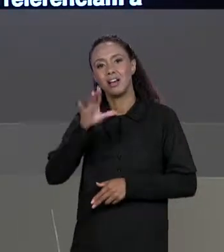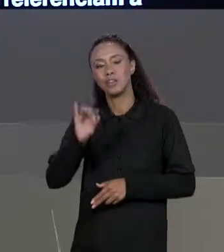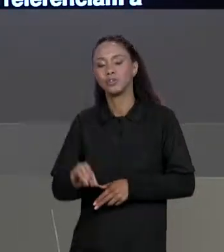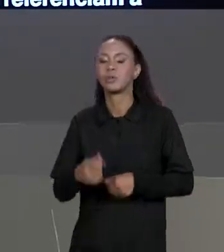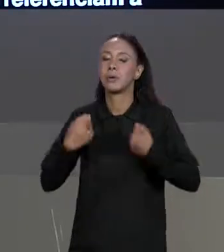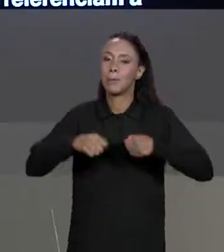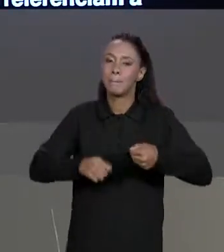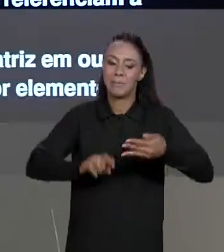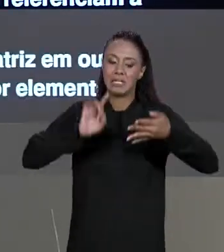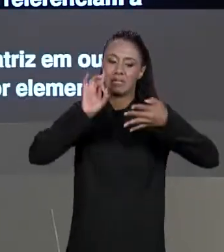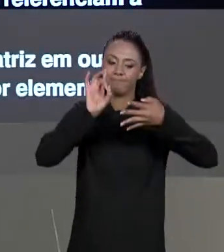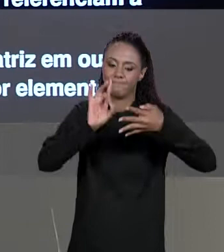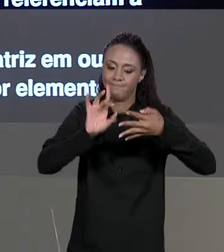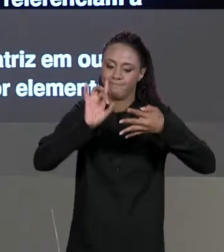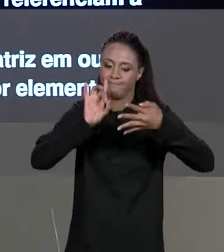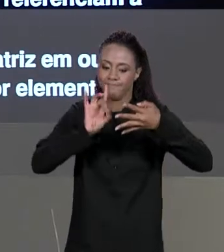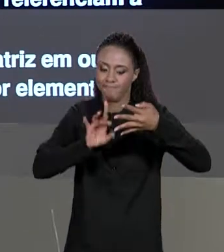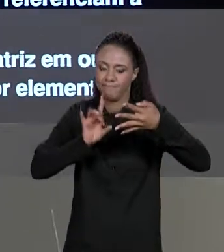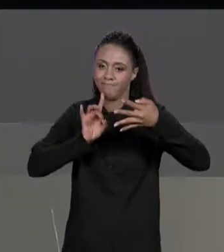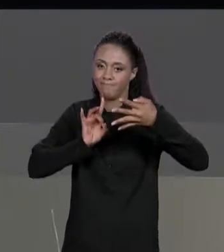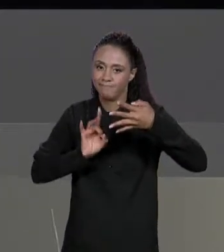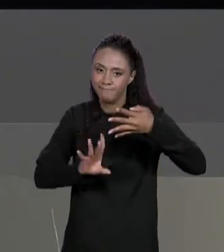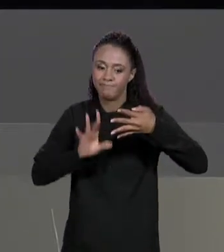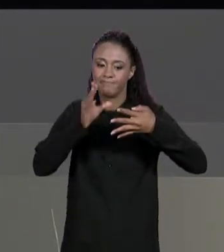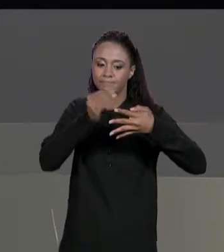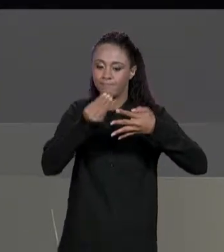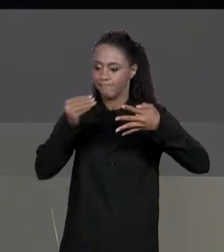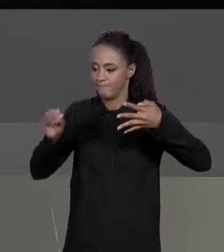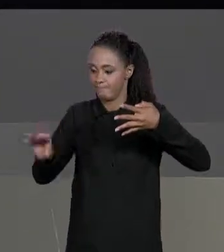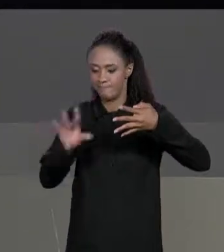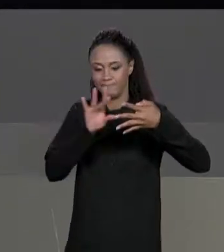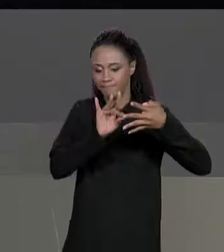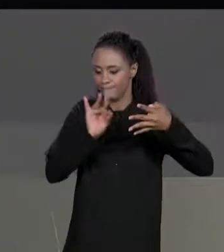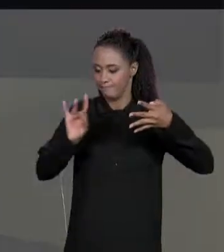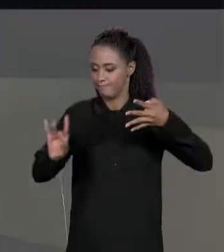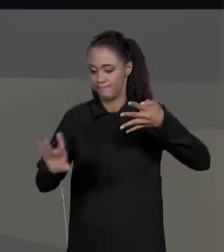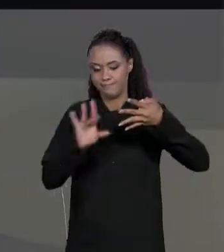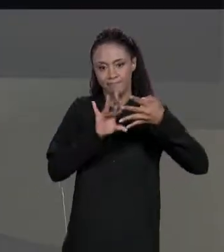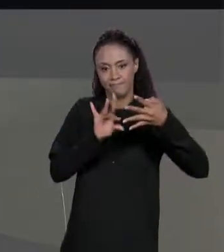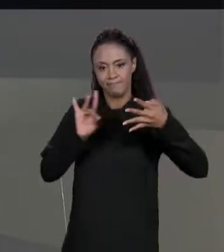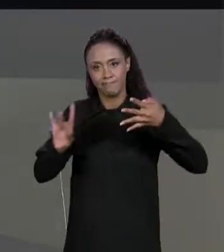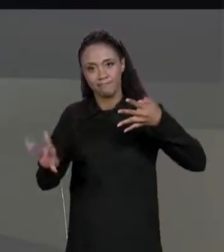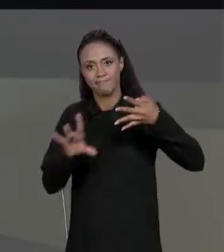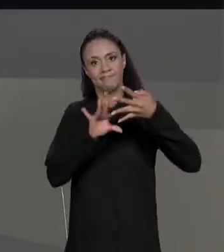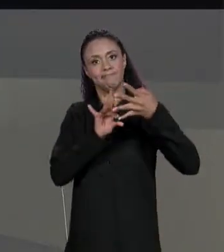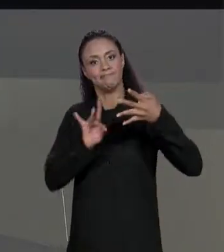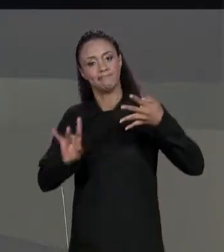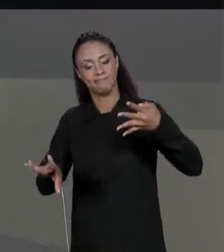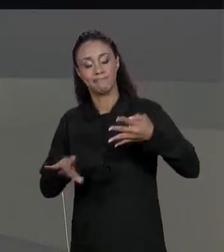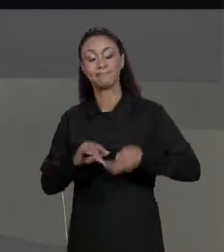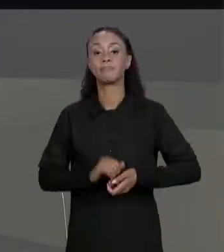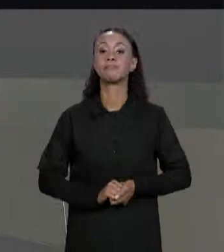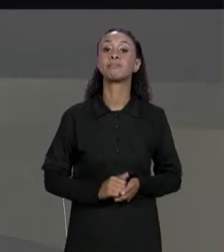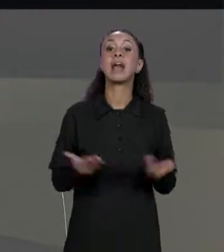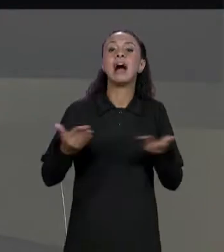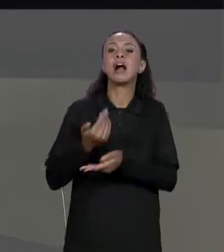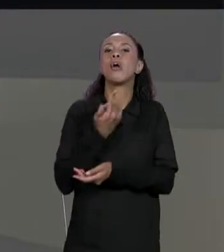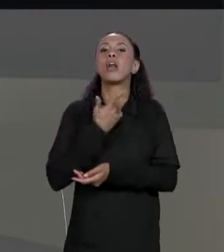ELEMENTO A ELEMENTO. AGORA VAMOS VER ALGUMAS OUTRAS OPERAÇÕES TAMBÉM DE MATRIZES,